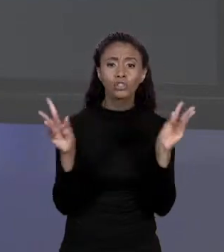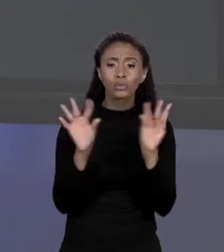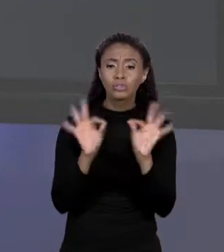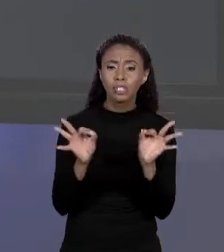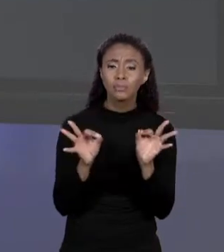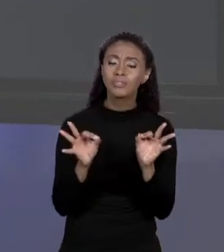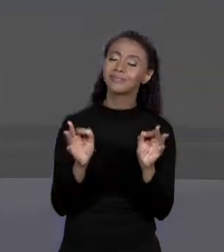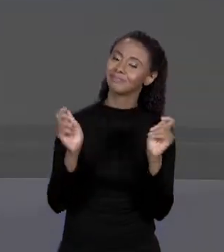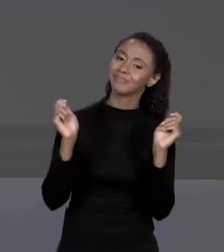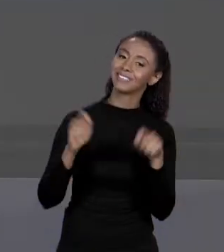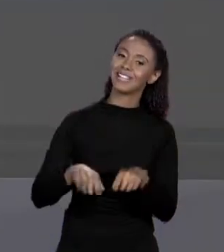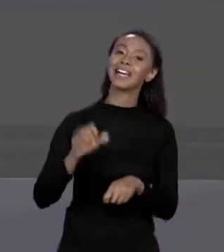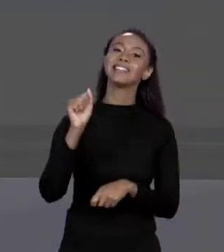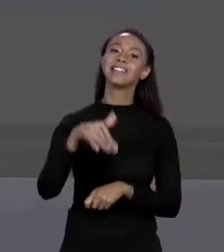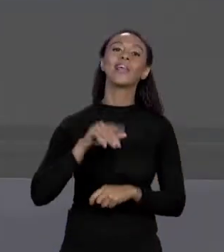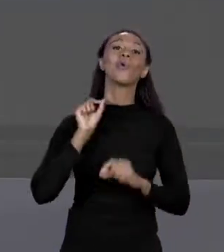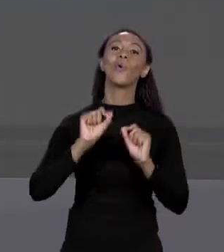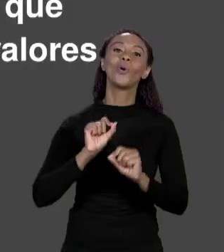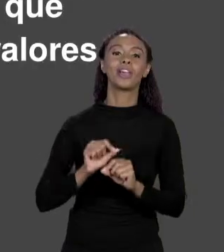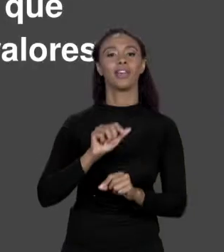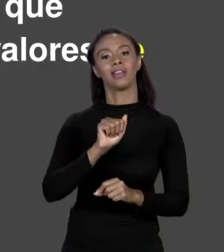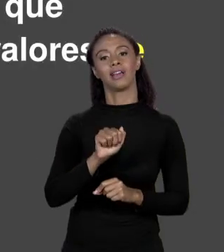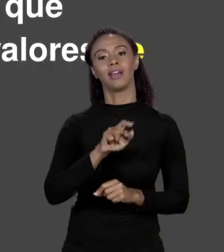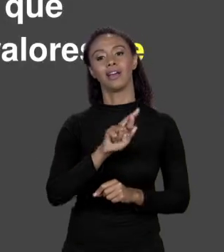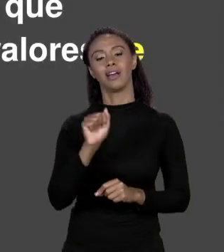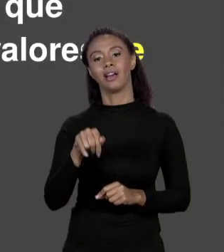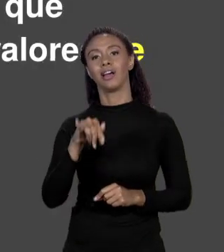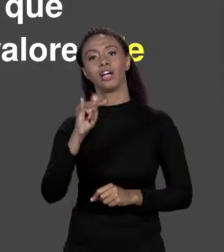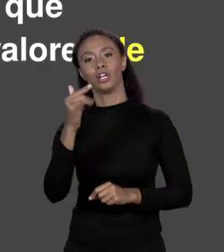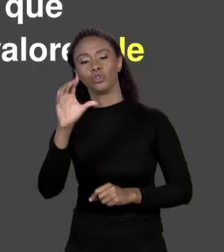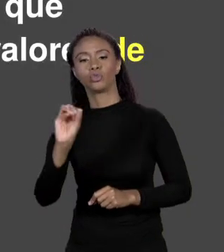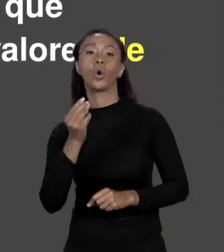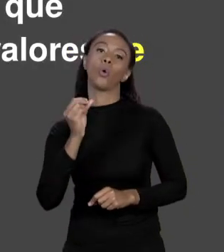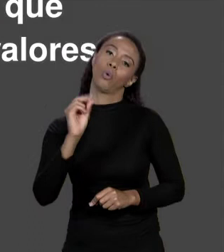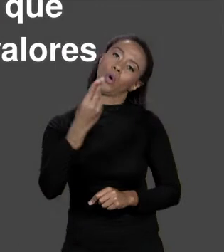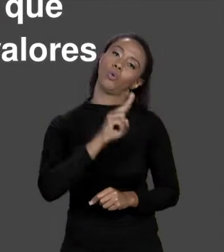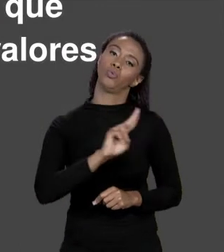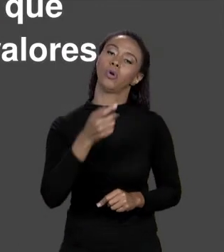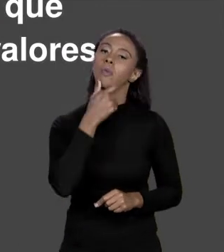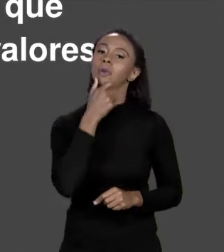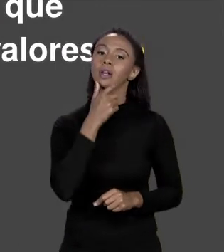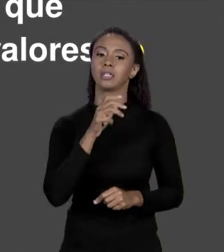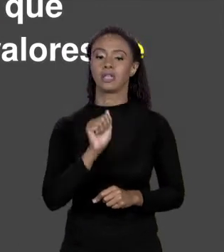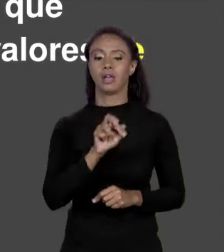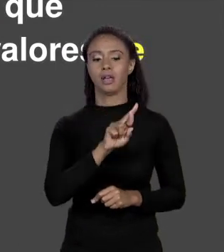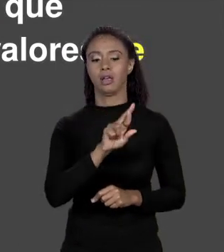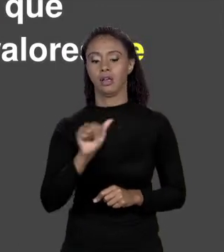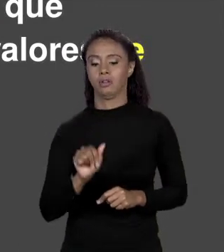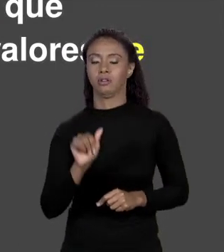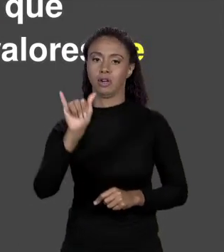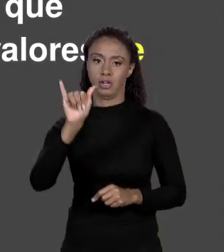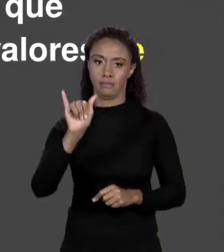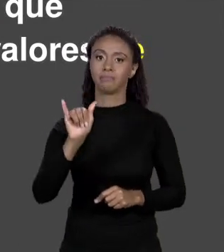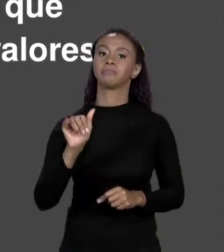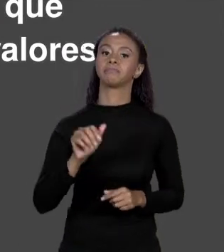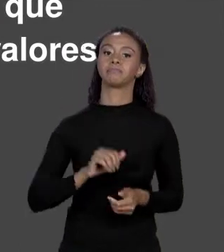SIM! SÃO OS ARRANJOS QUE VOCÊS ENCONTRAM COMO "ARRAY". SÃO ESTRUTURAS DE DADOS DE TAMANHO FIXO, UMA VEZ QUE VOCÊ DEFINIU O ARRANJO NÃO TEM COMO